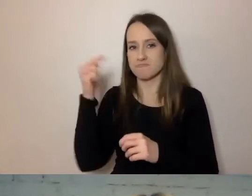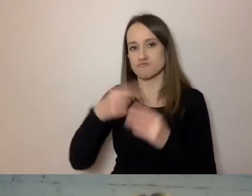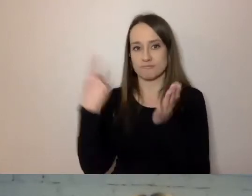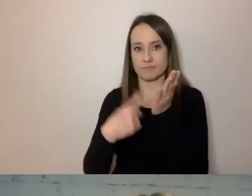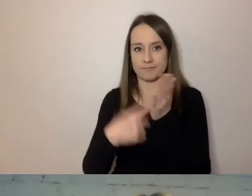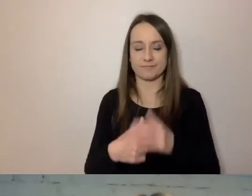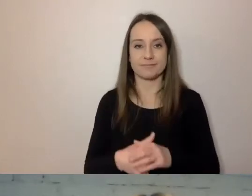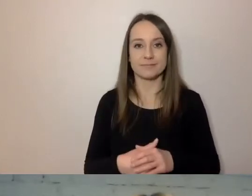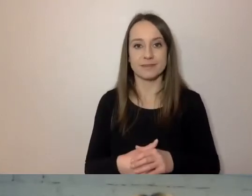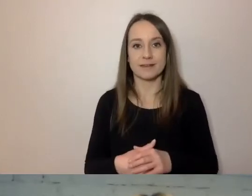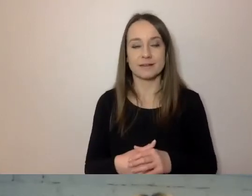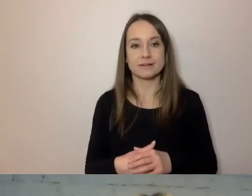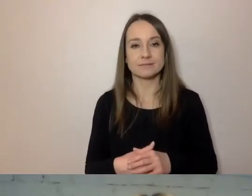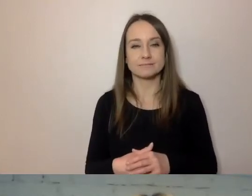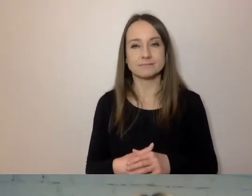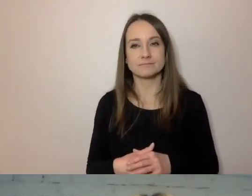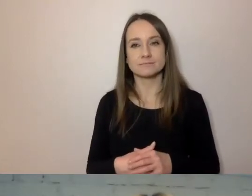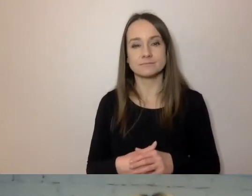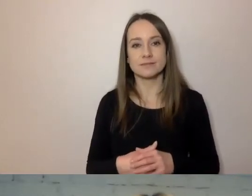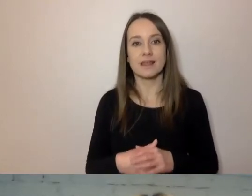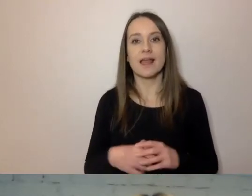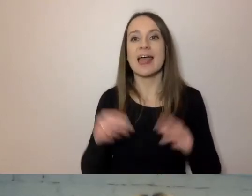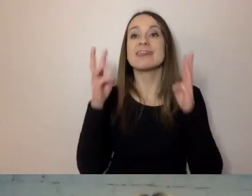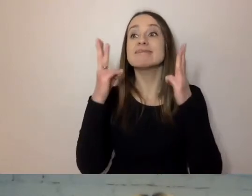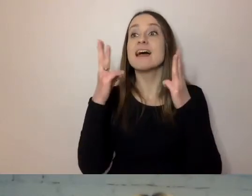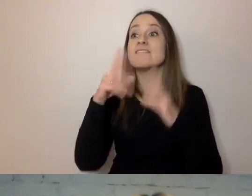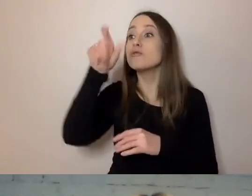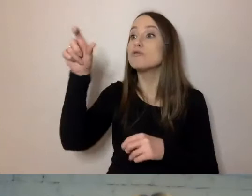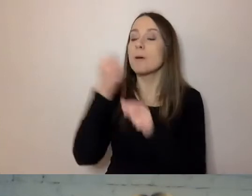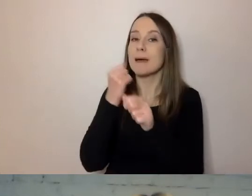Najważniejsze, aby pracownicy wiedzieli, jak mają pisać prosto.